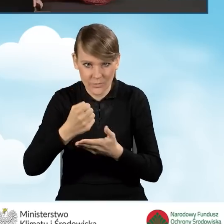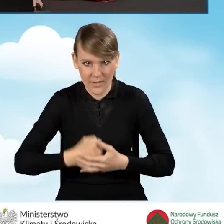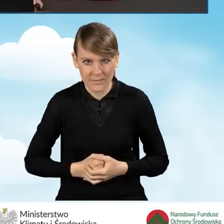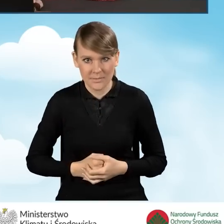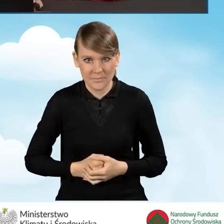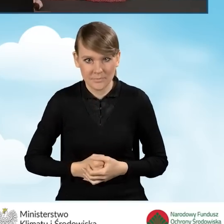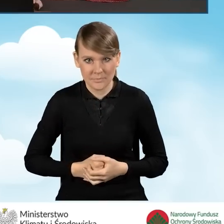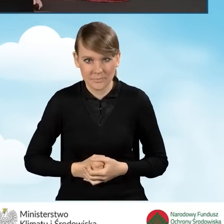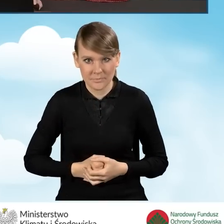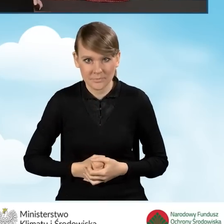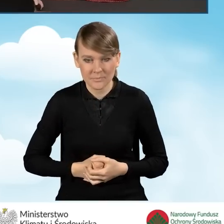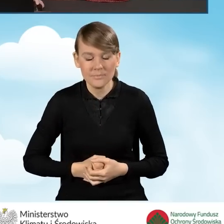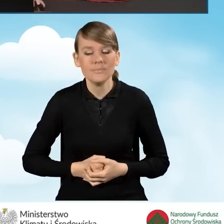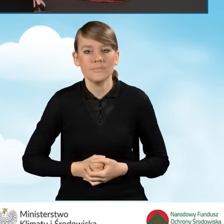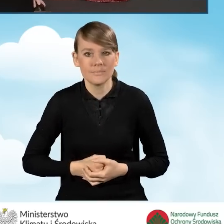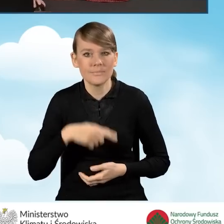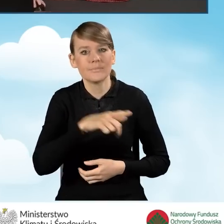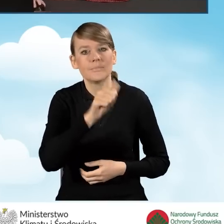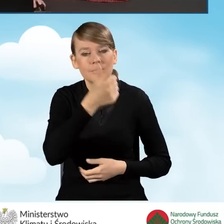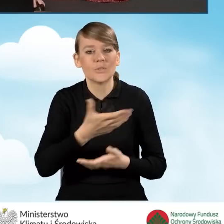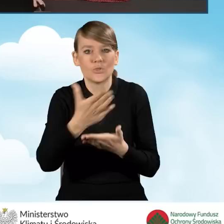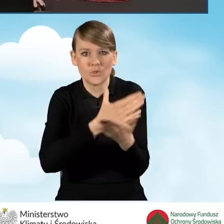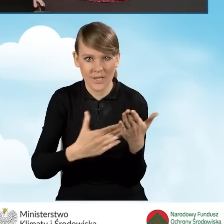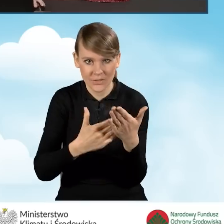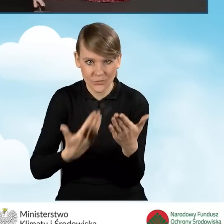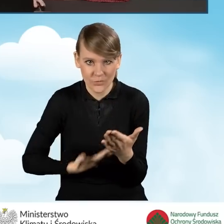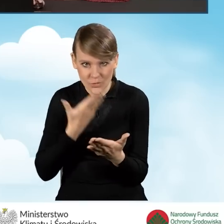W związku z powyższym pierwsza część tego naszego wniosku,